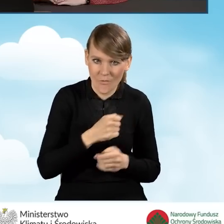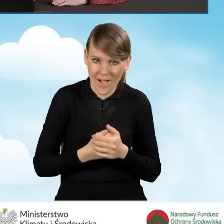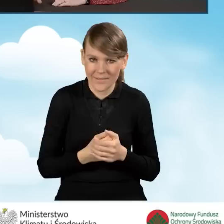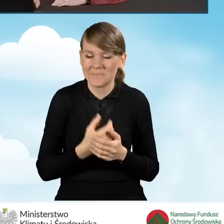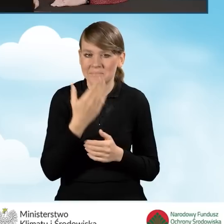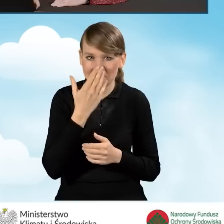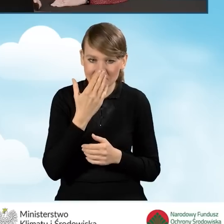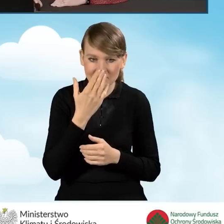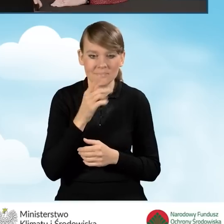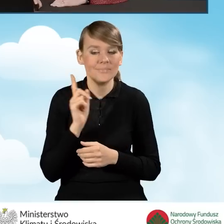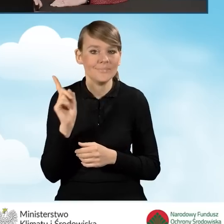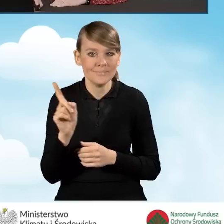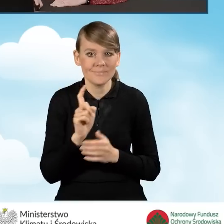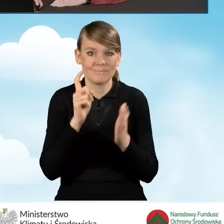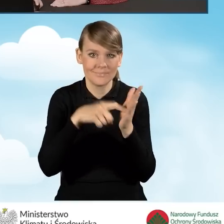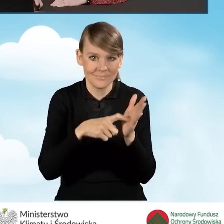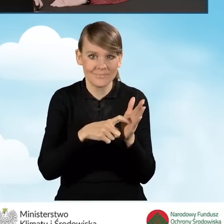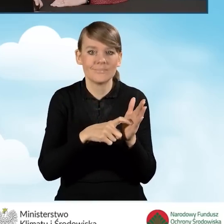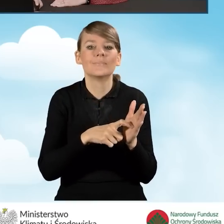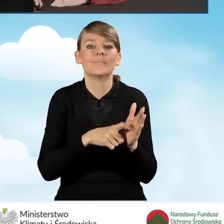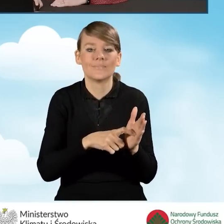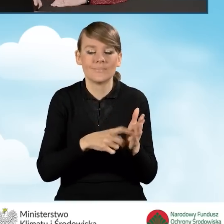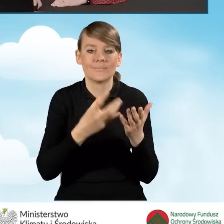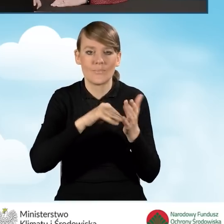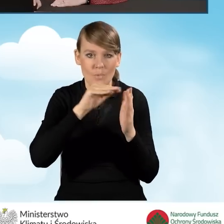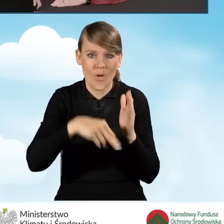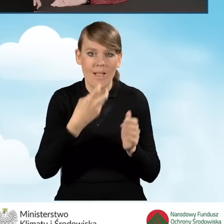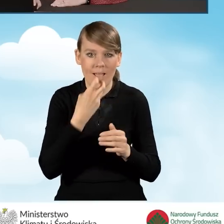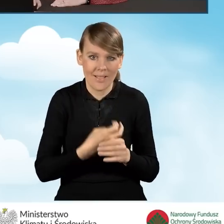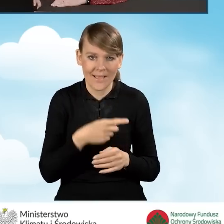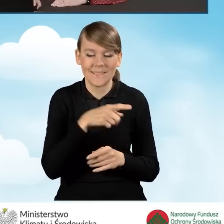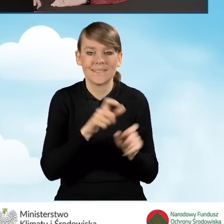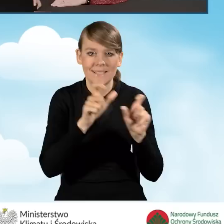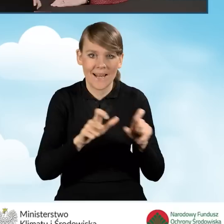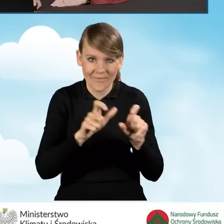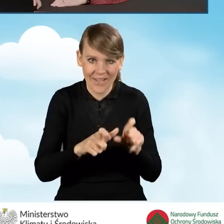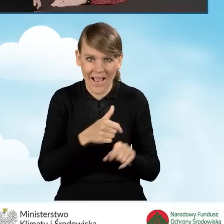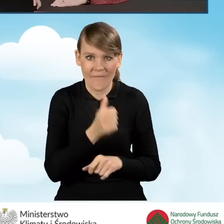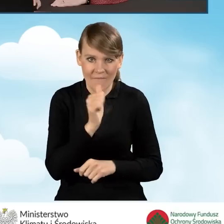czyli klikamy w tej sytuacji przycisk złóż podpis elektroniczny za pomocą certyfikatu kwalifikowanego.